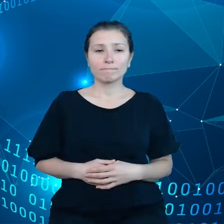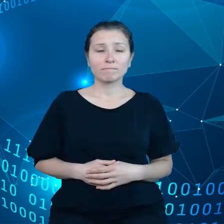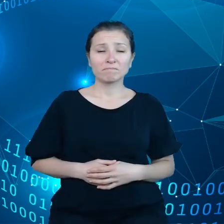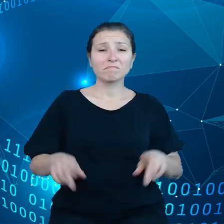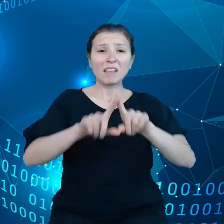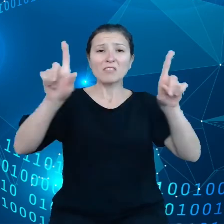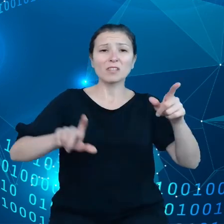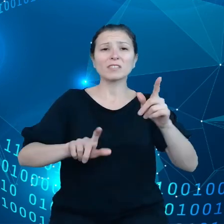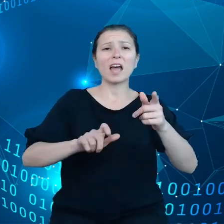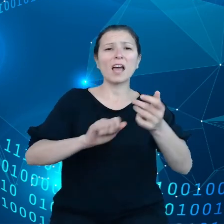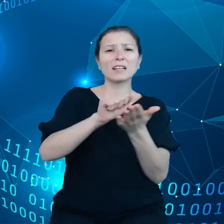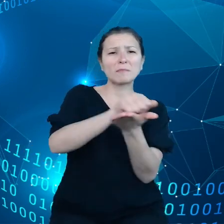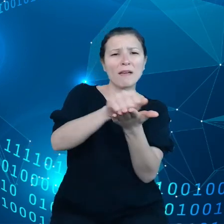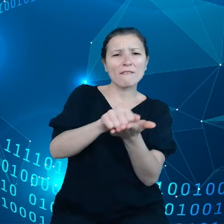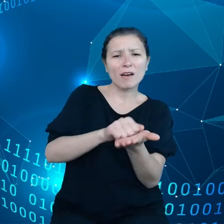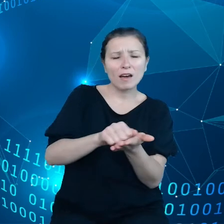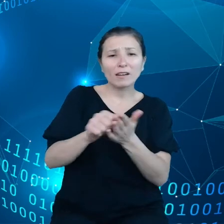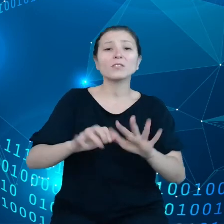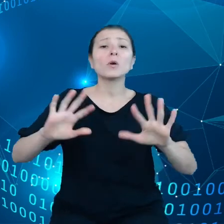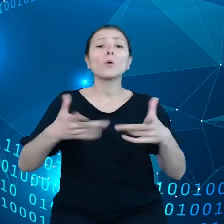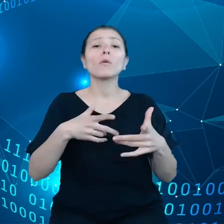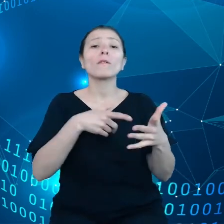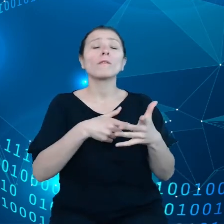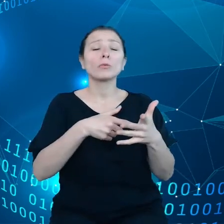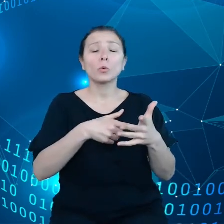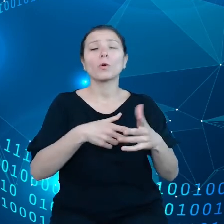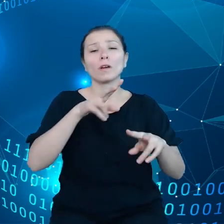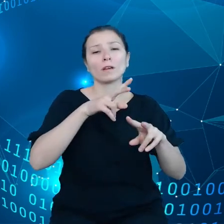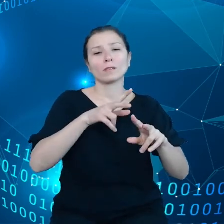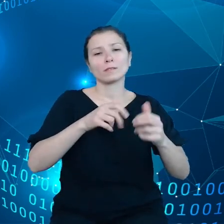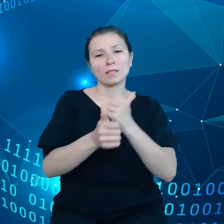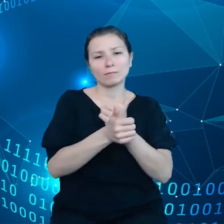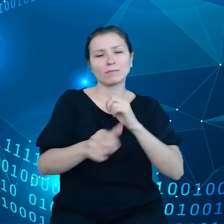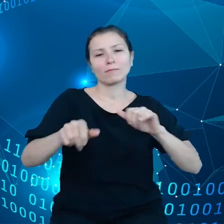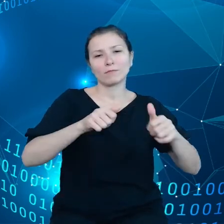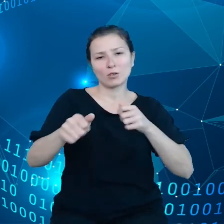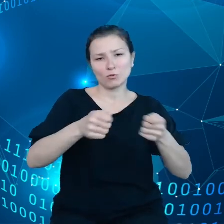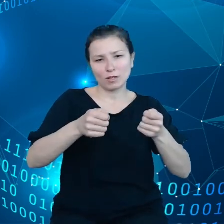danymi odbywa się prawidłowo. Jeśli chodzi o przenoszenie danych w